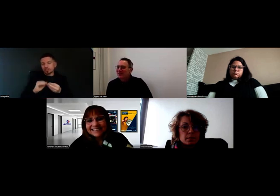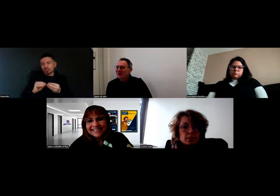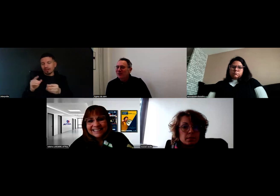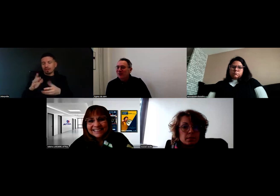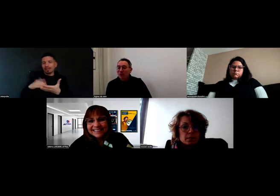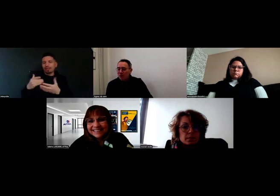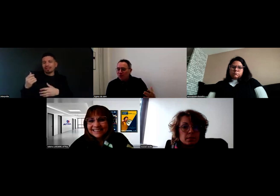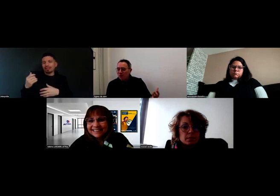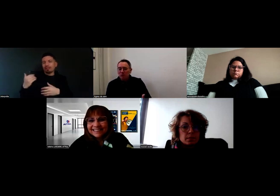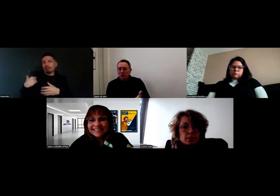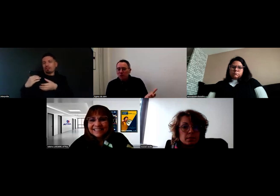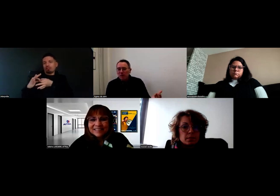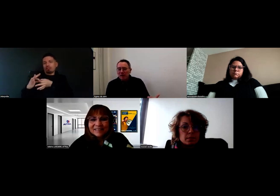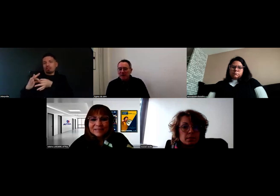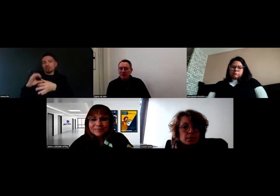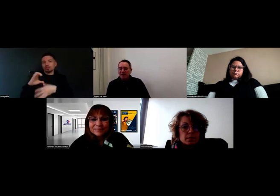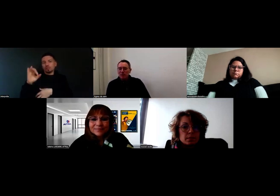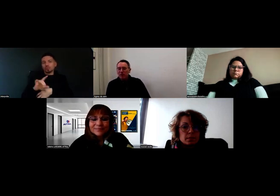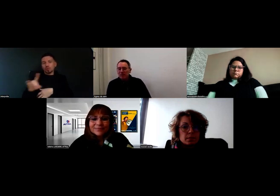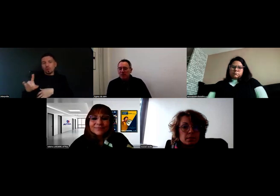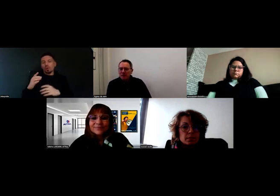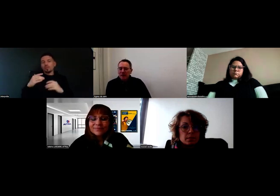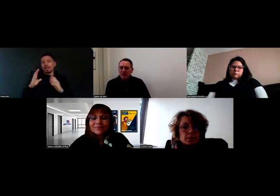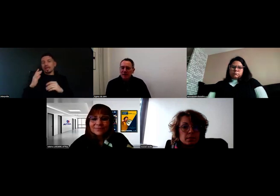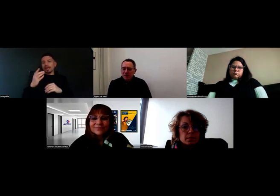Quand on est une entreprise, un organisme de formation,